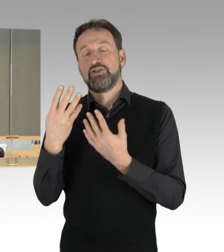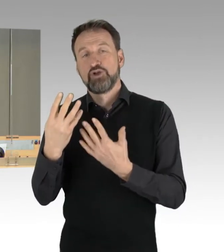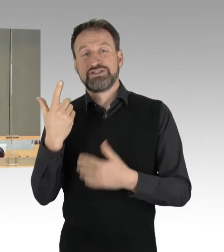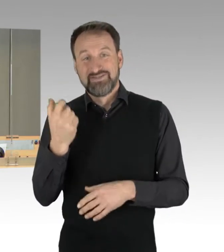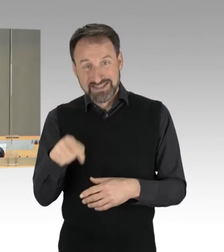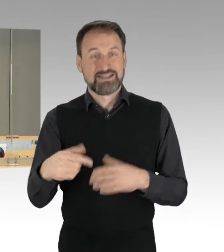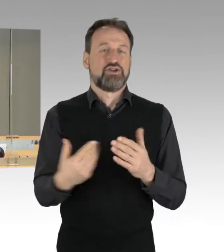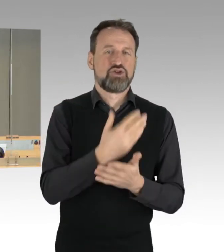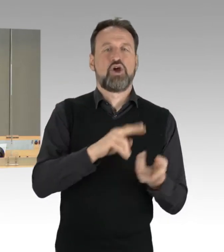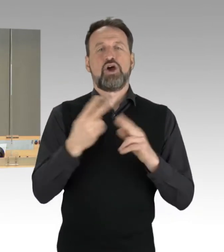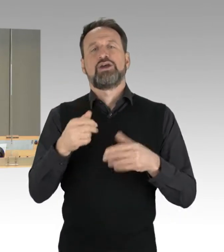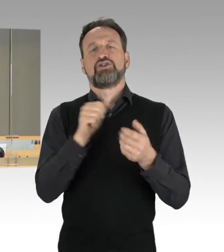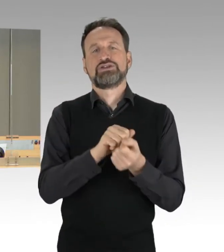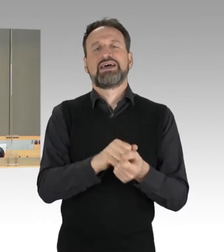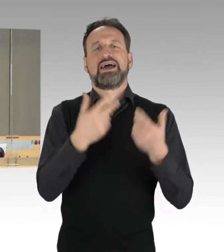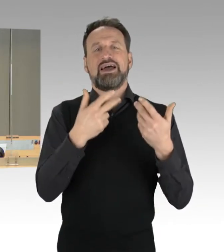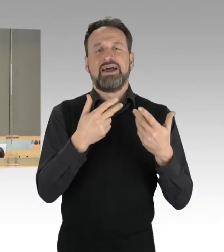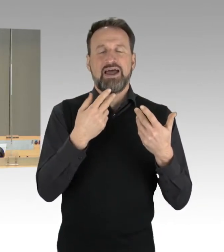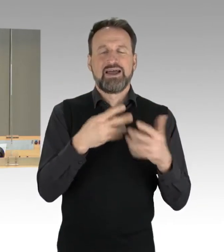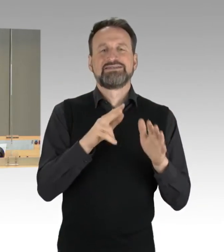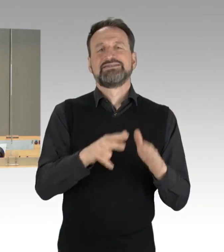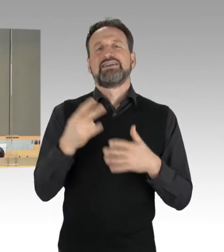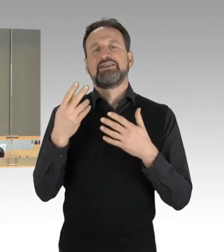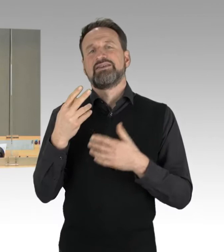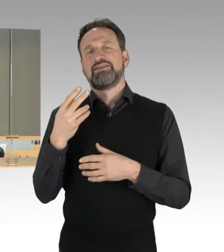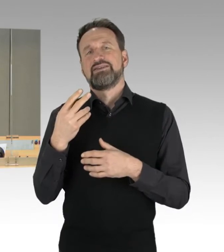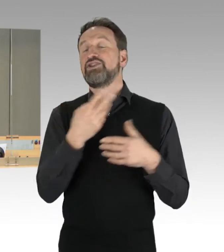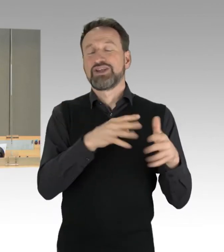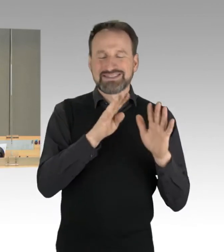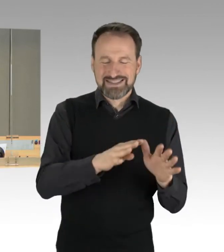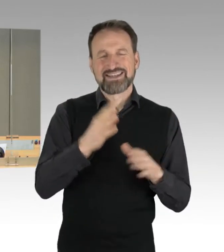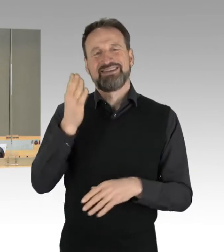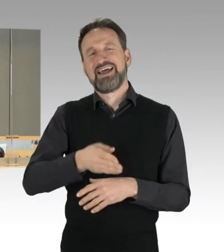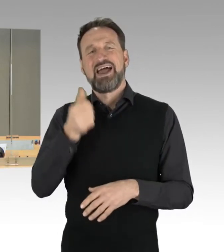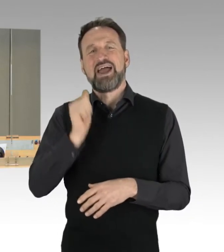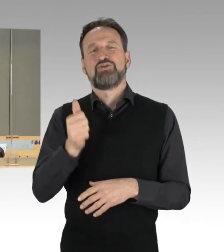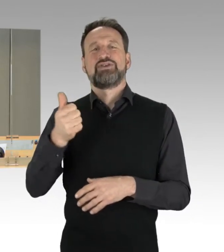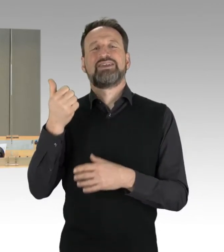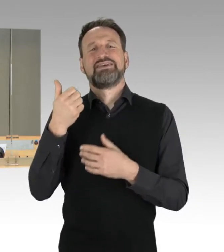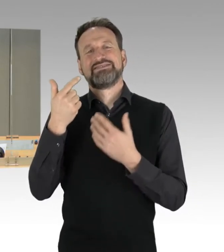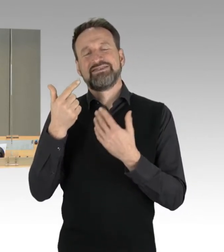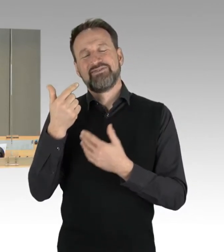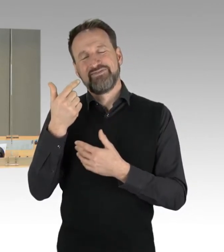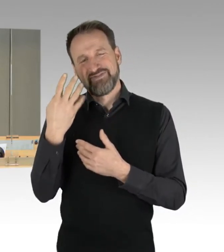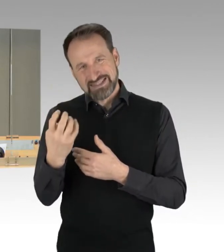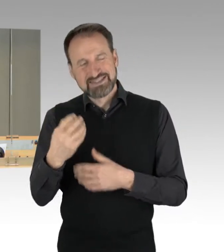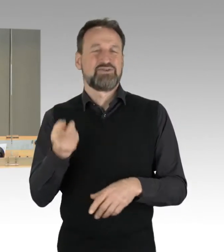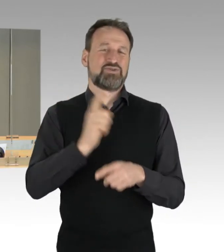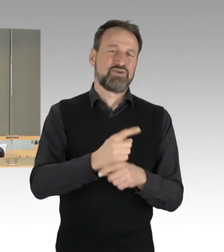und die Drucksache 18/3987 als neue Drucksache 19/145 in die 19. Wahlperiode übernommen,